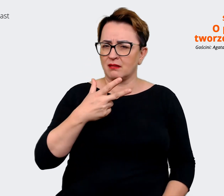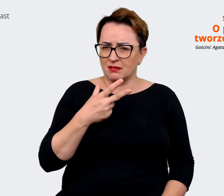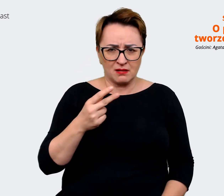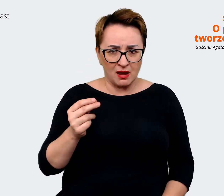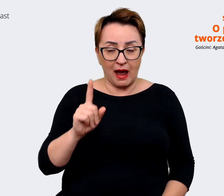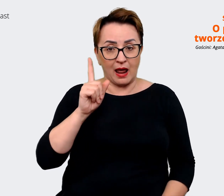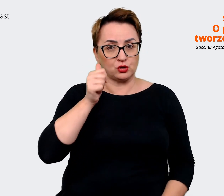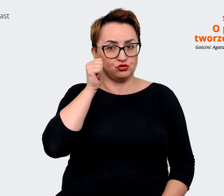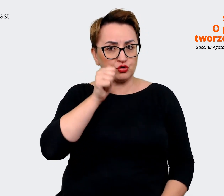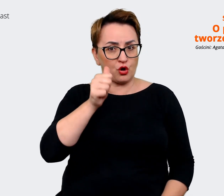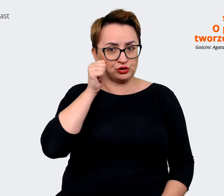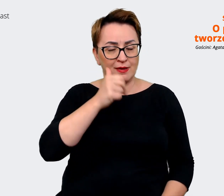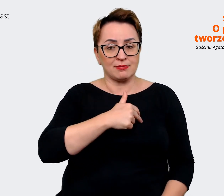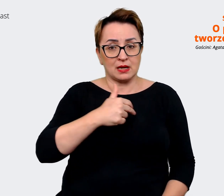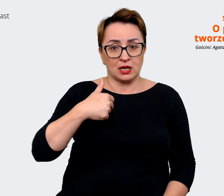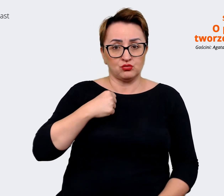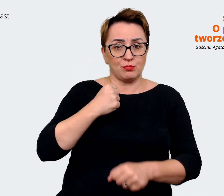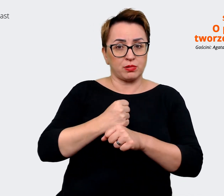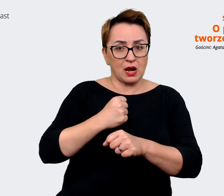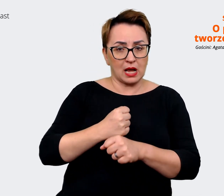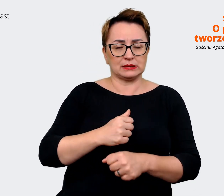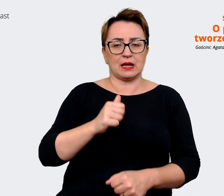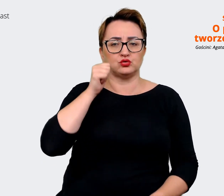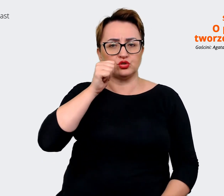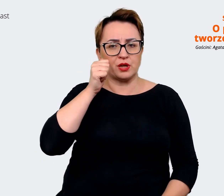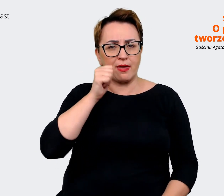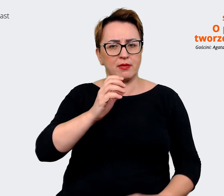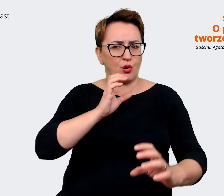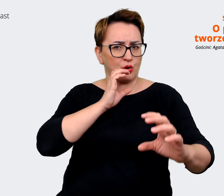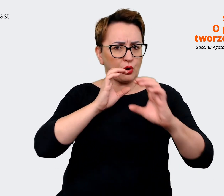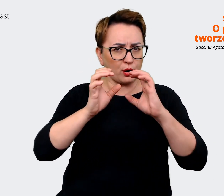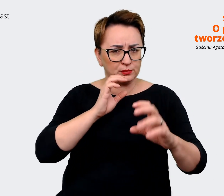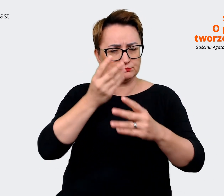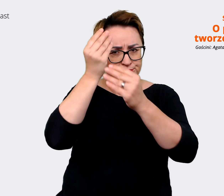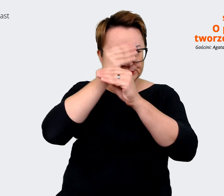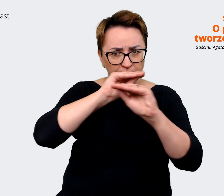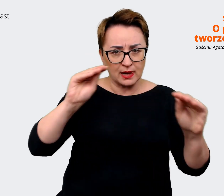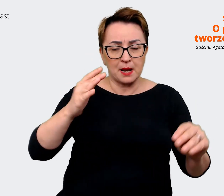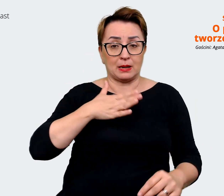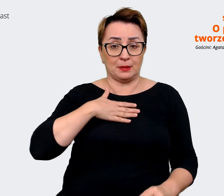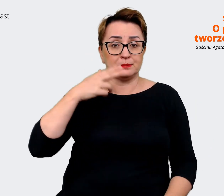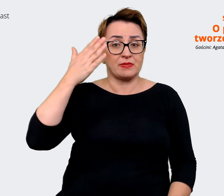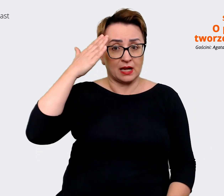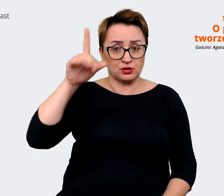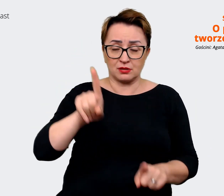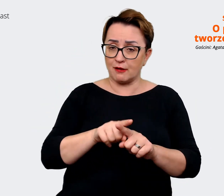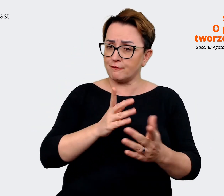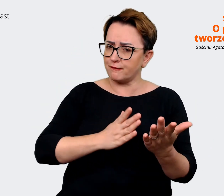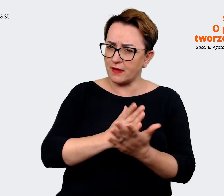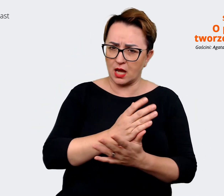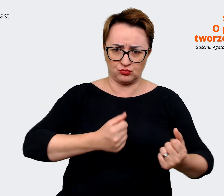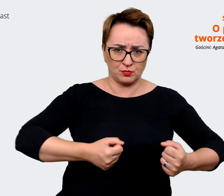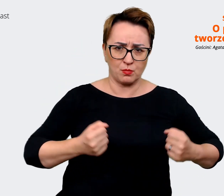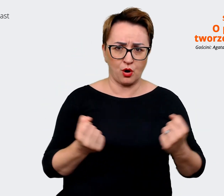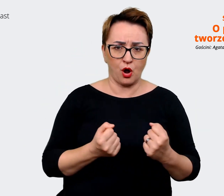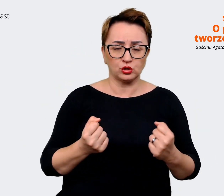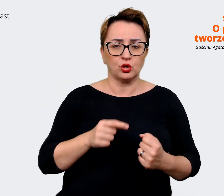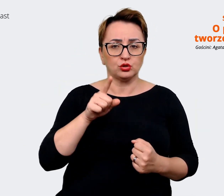praca, codzienna nasza komunikacja mam nadzieję i bardzo w to wierzę, że rzeczywiście to EVP